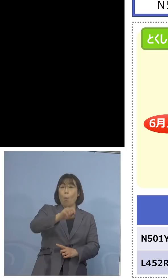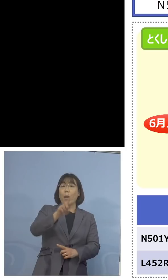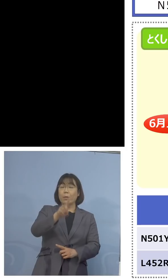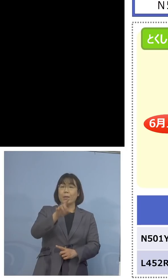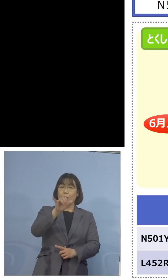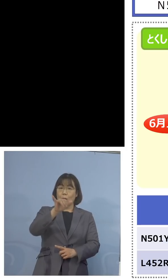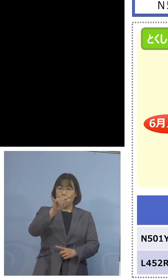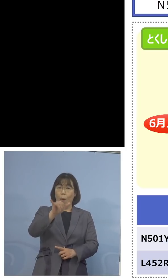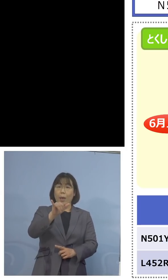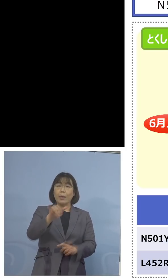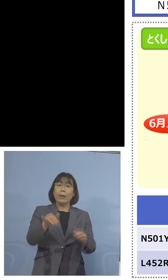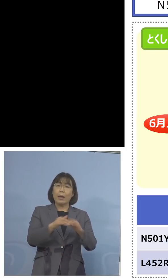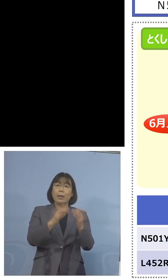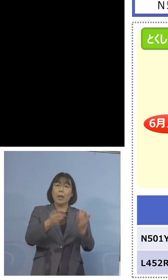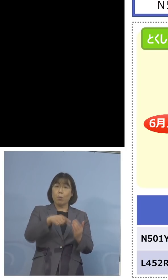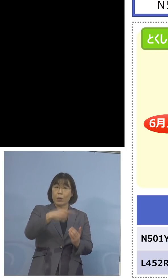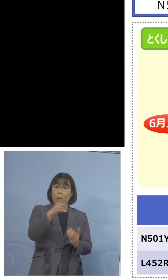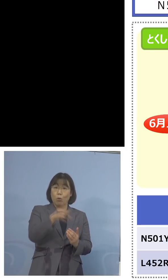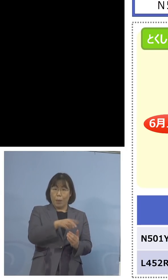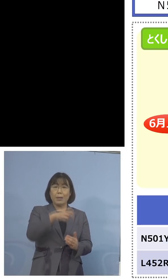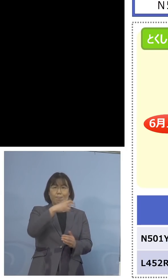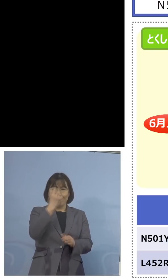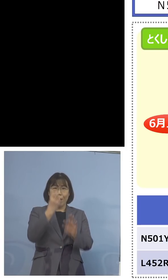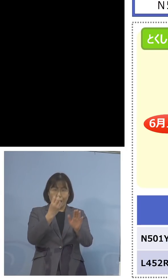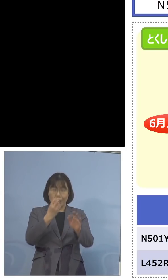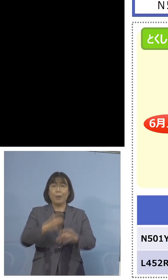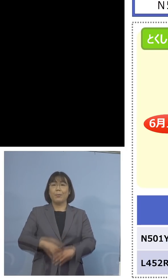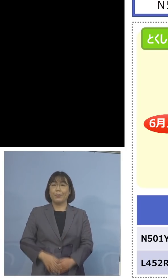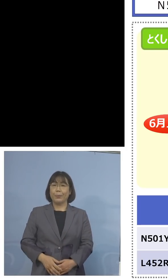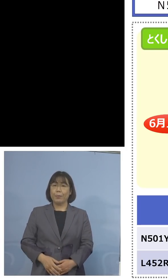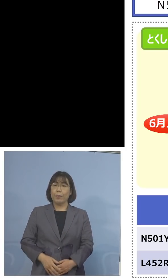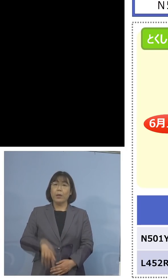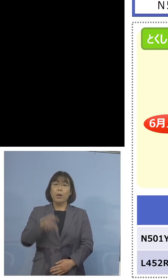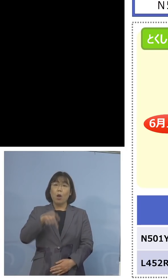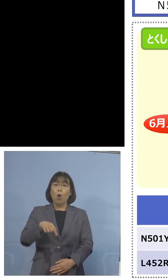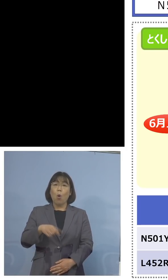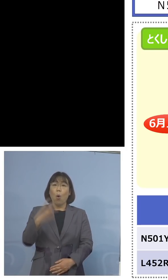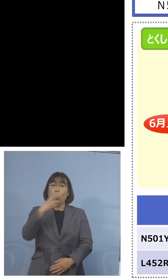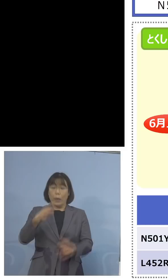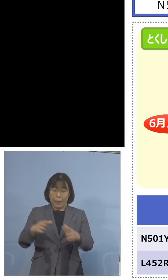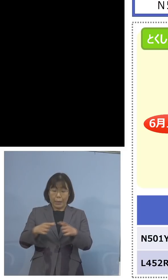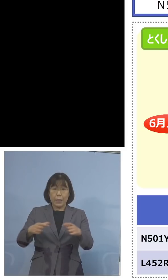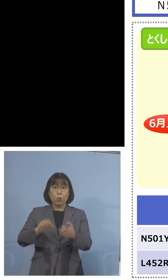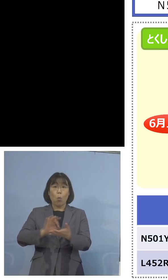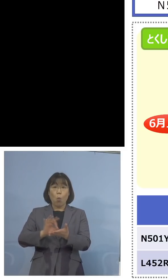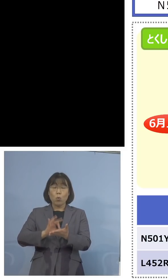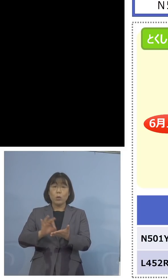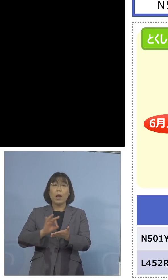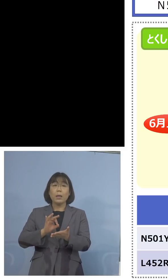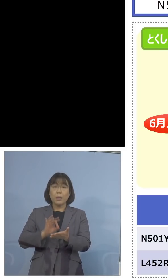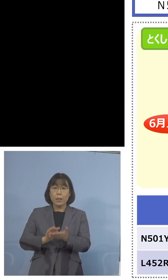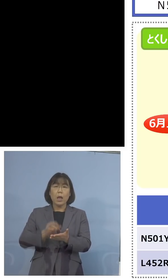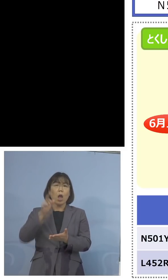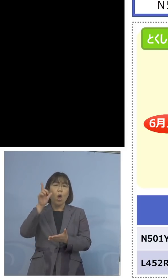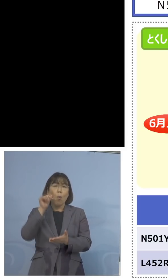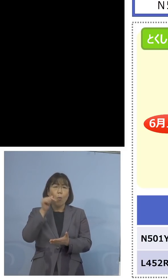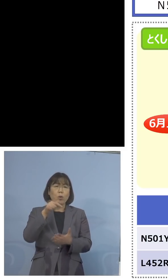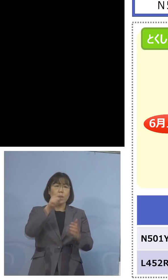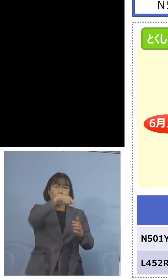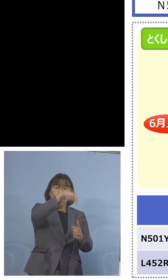さらにこれに今度検査キットを 用いまして、もし陰性と出た場合は